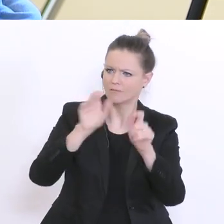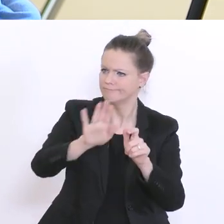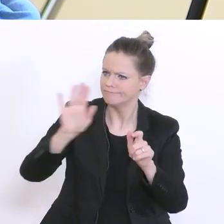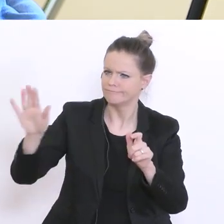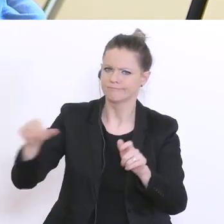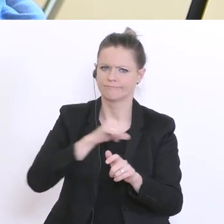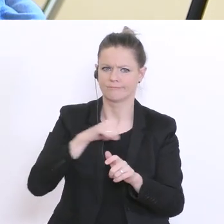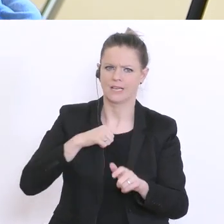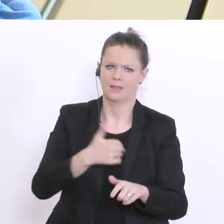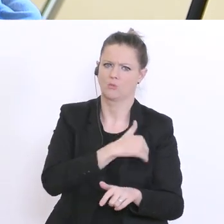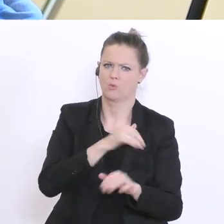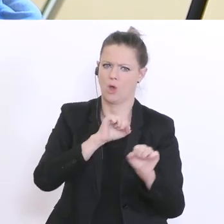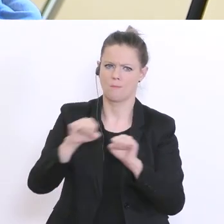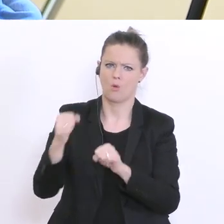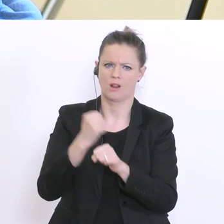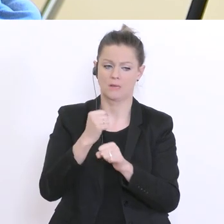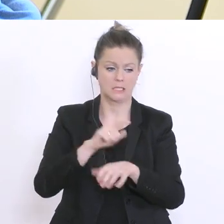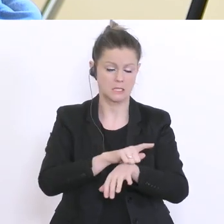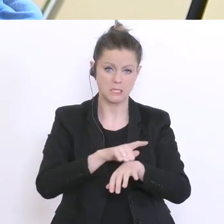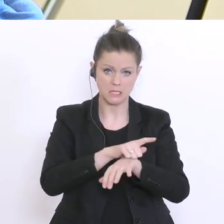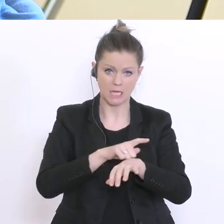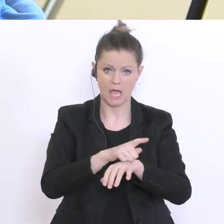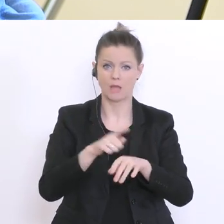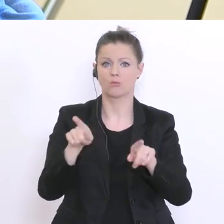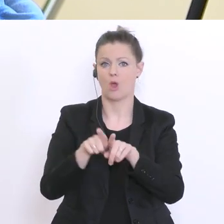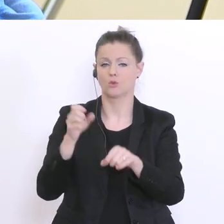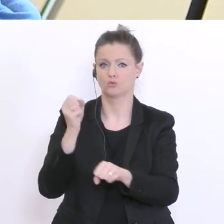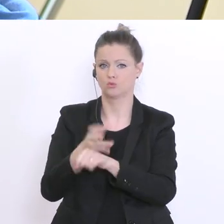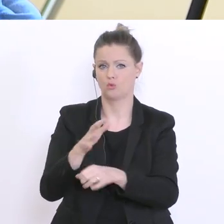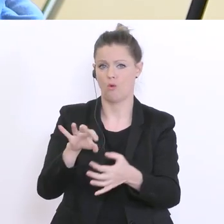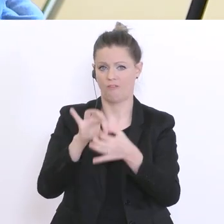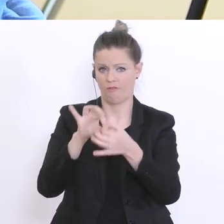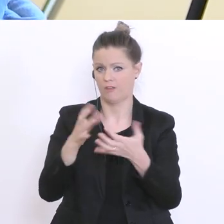sowohl zeitlich als auch vom Stoffumfang her. Ist das für Sie eine Möglichkeit?